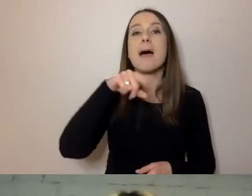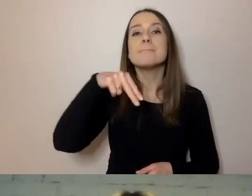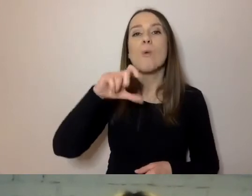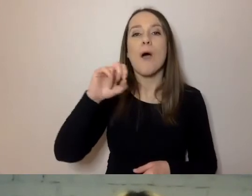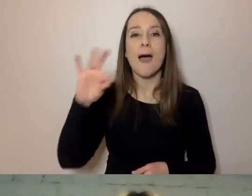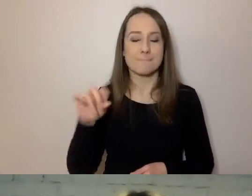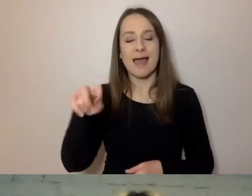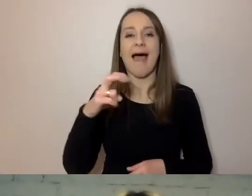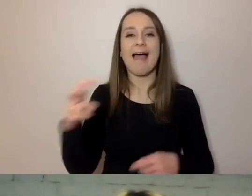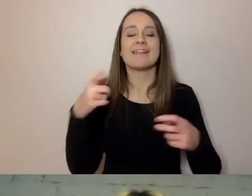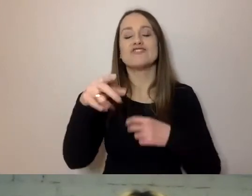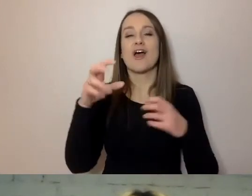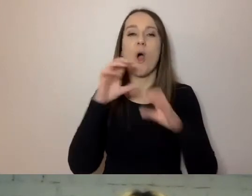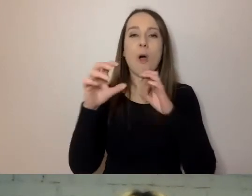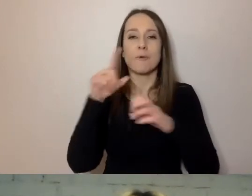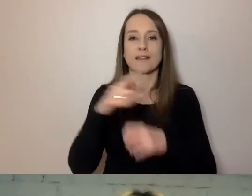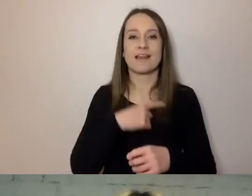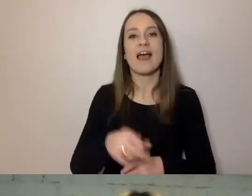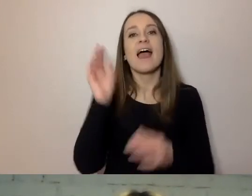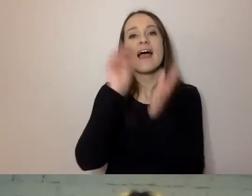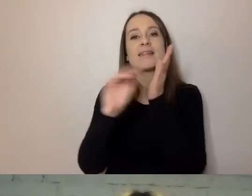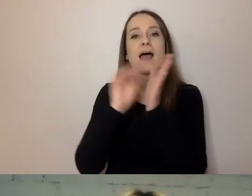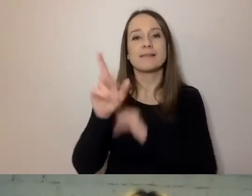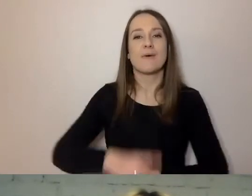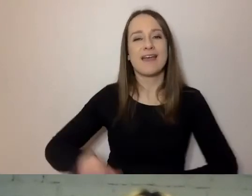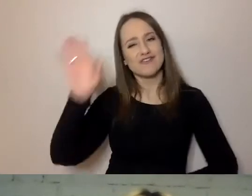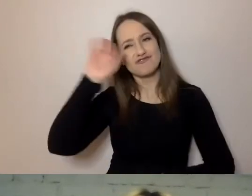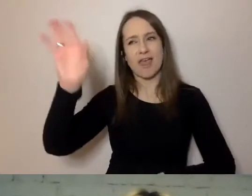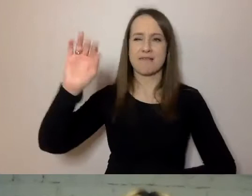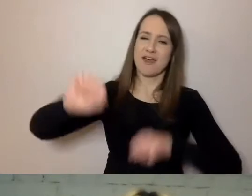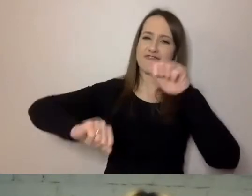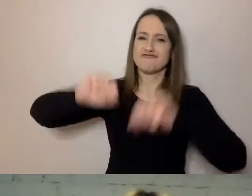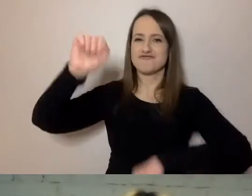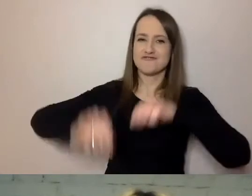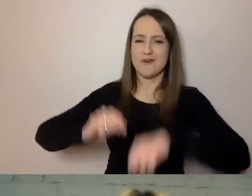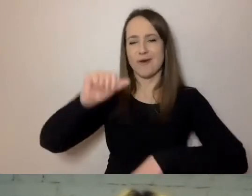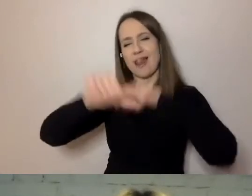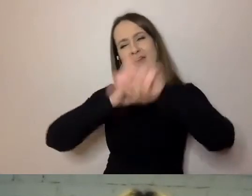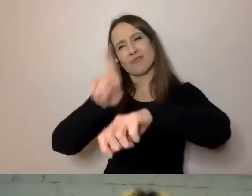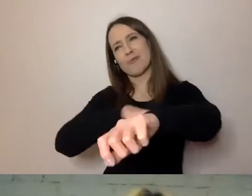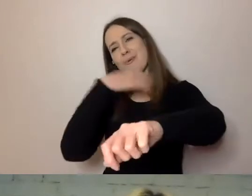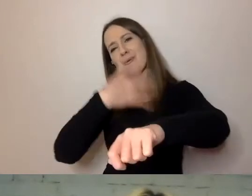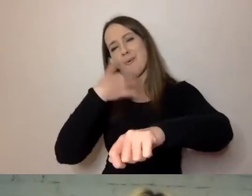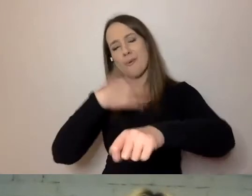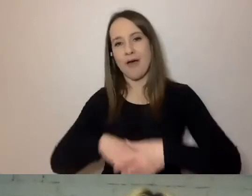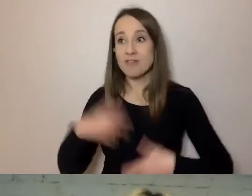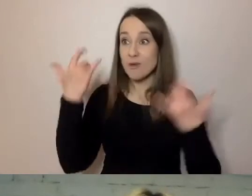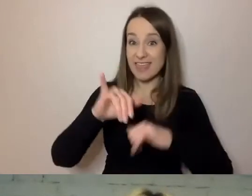do sądu napisał: „Siemka, wysoki w sądzie, kopę lat”. To inny sposób komunikowania. My intuicyjnie na to reagujemy.